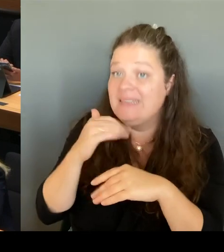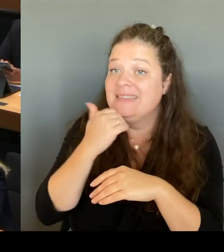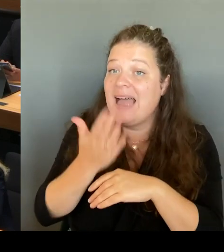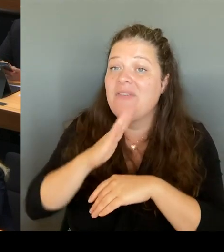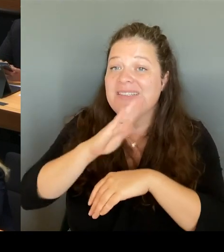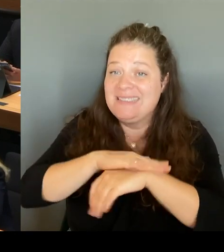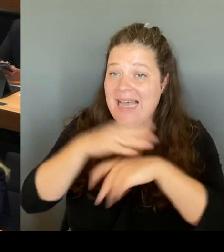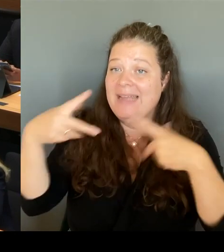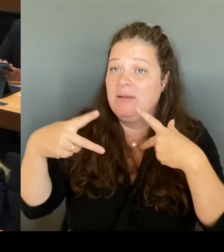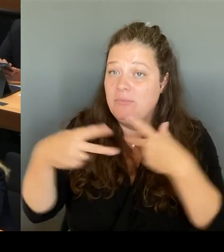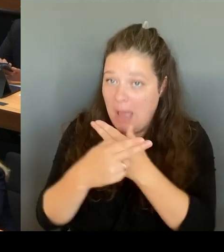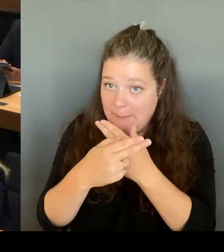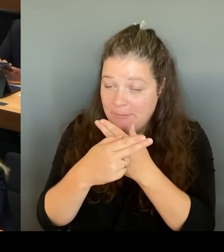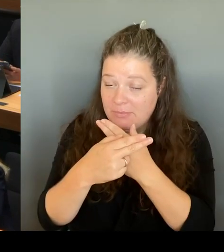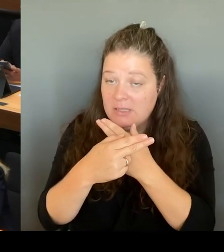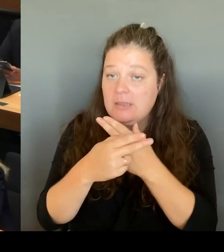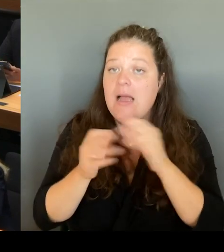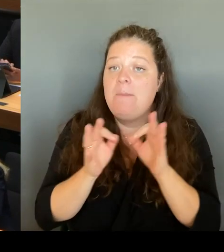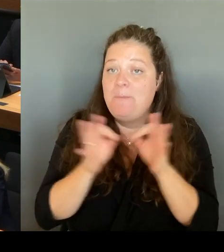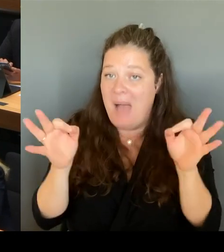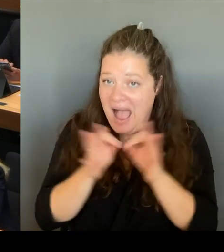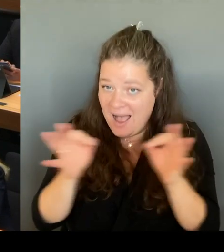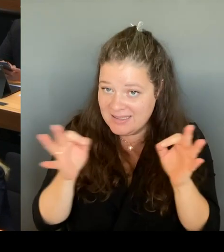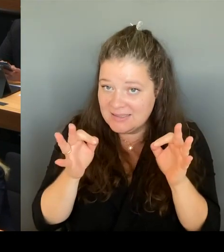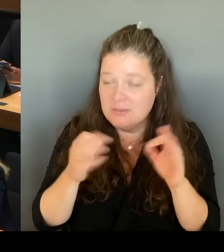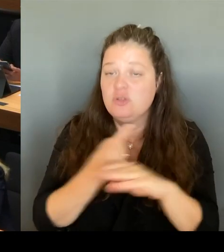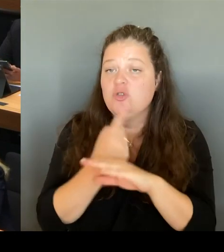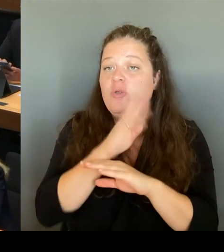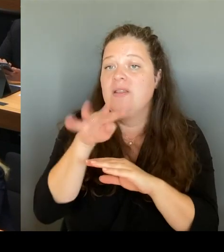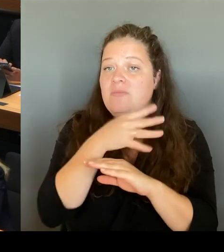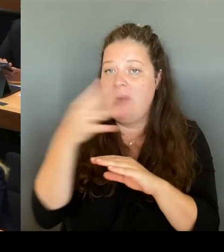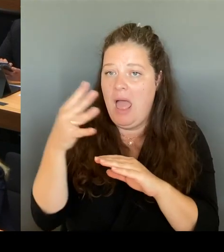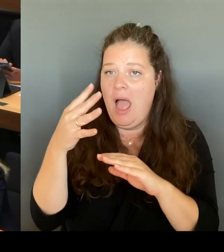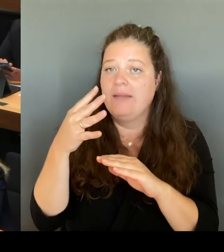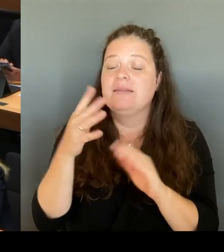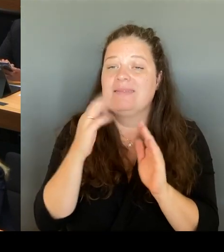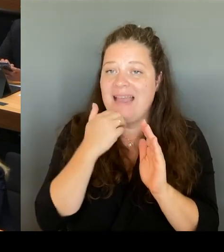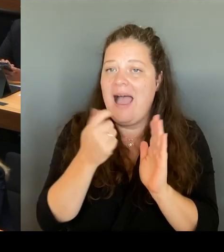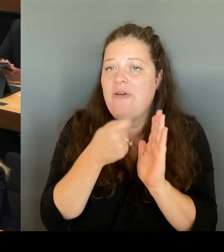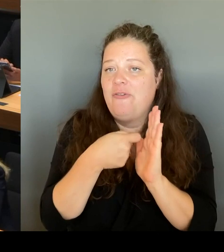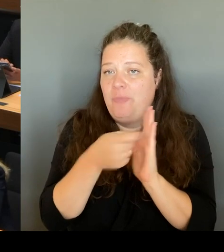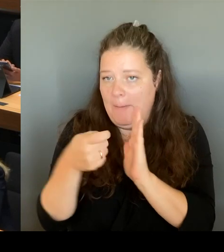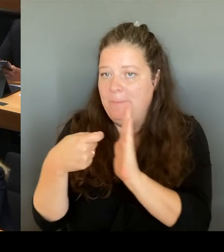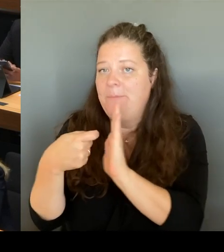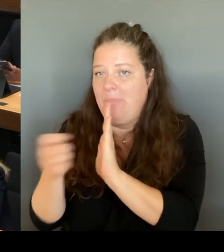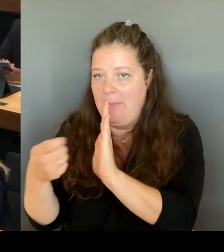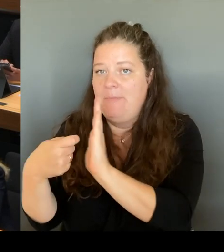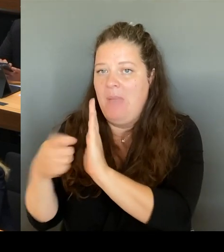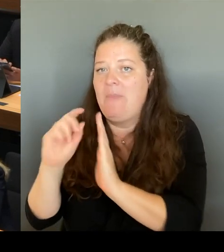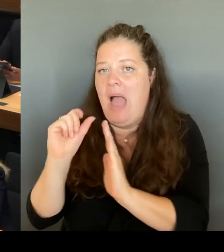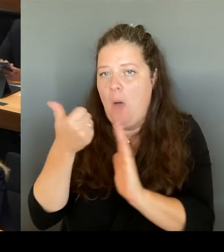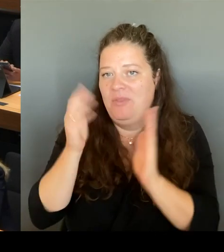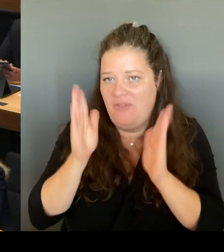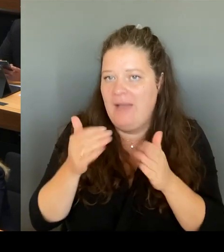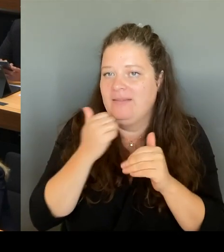Das ist aber wie gesagt nur eine. Denn eins muss uns klar sein: Das, was wir heutzutage, was wir jetzt in unseren Berliner Schulen vorfinden,